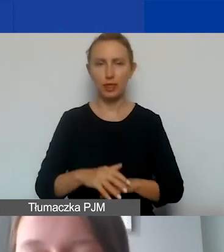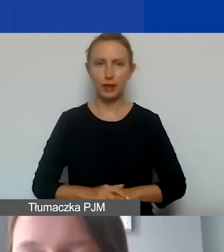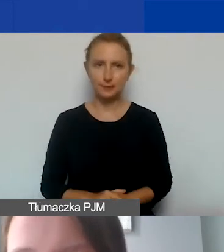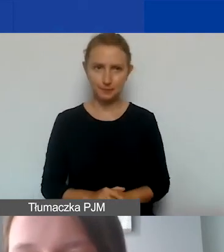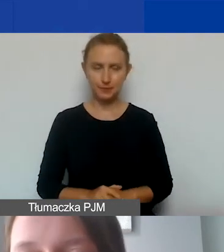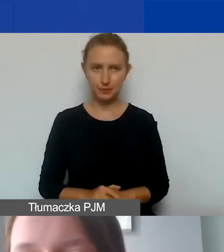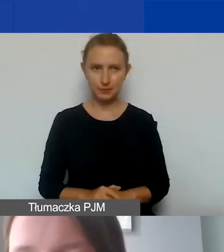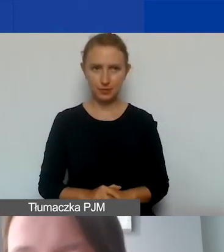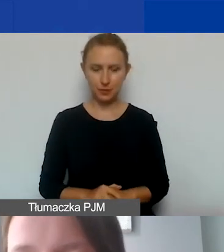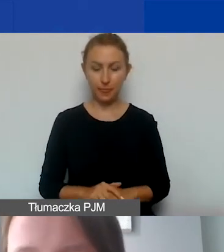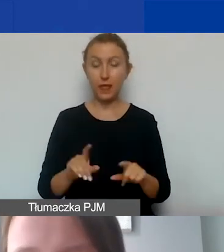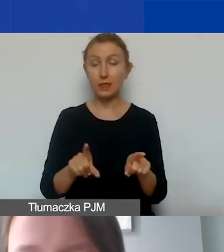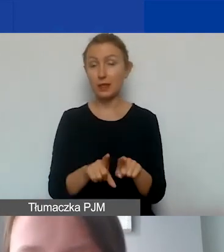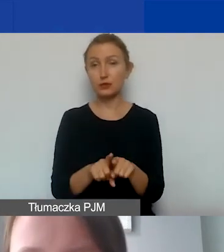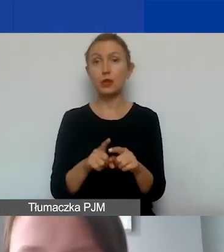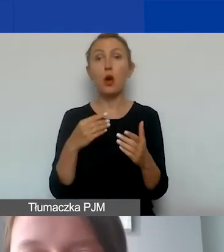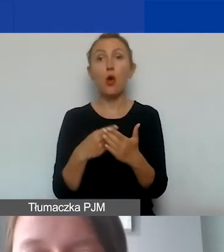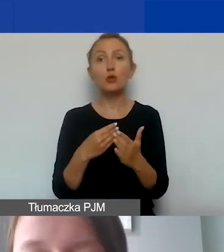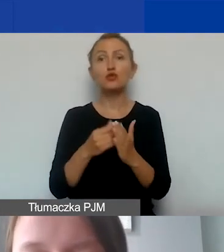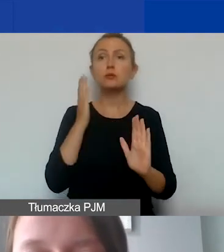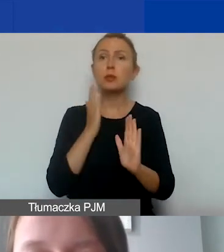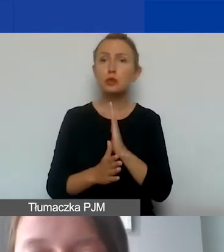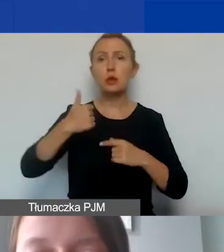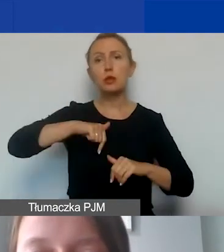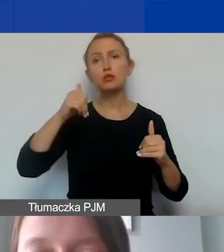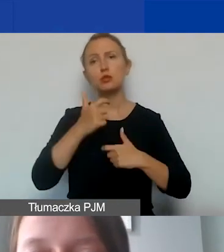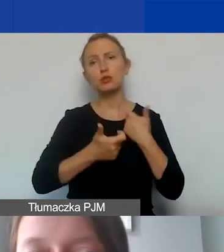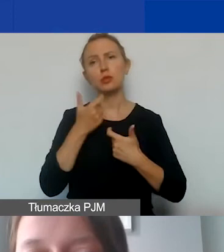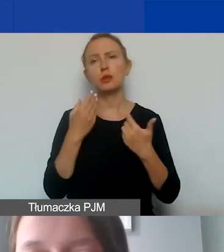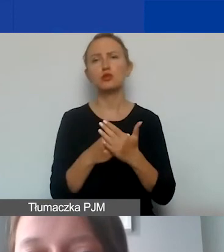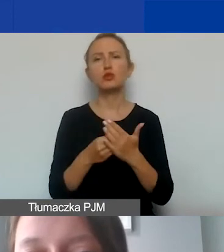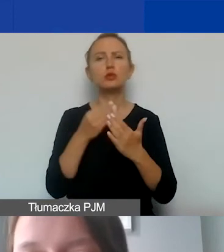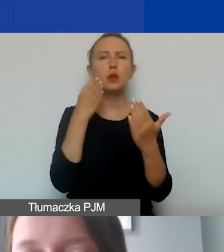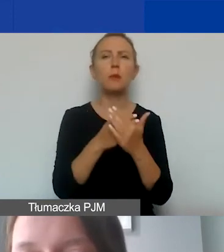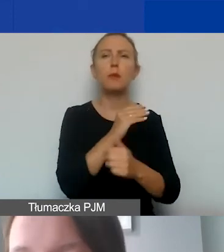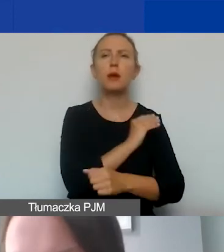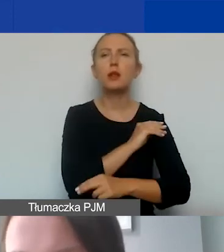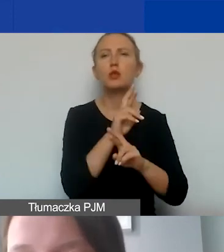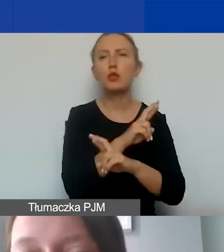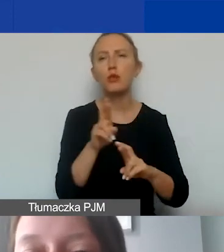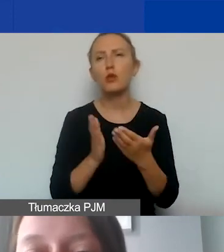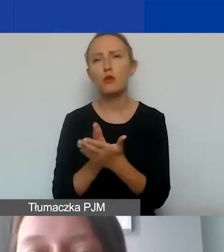Oczywiście w ramach kosztów bezpośrednich możemy zawrzeć koszty zakupu materiałów, towarów i usług